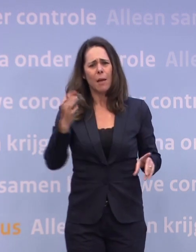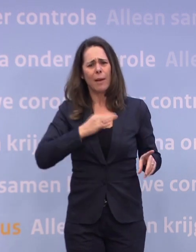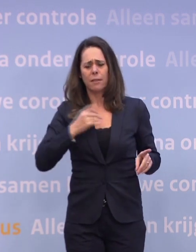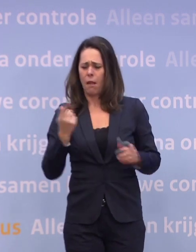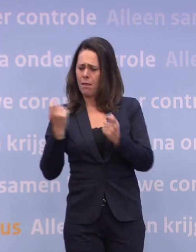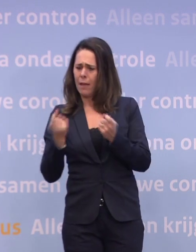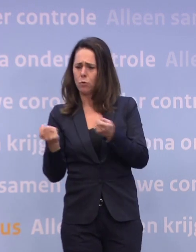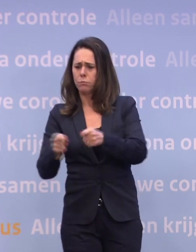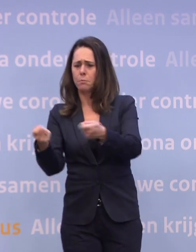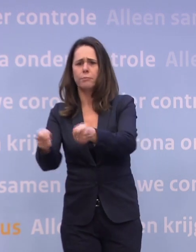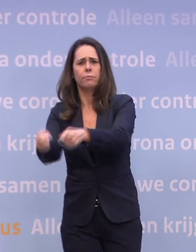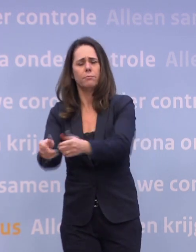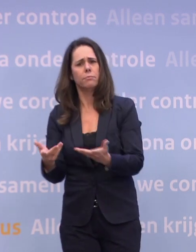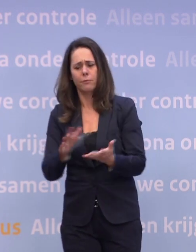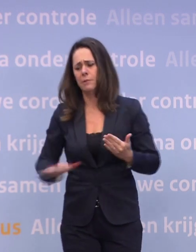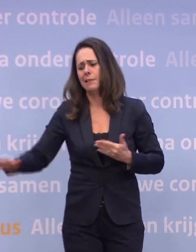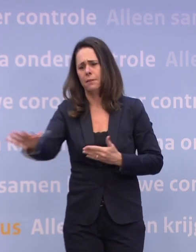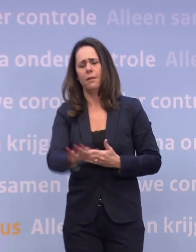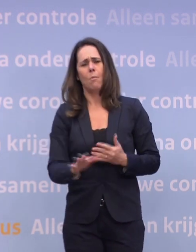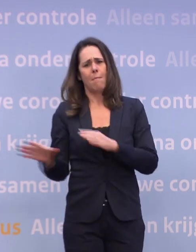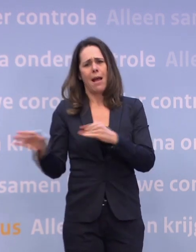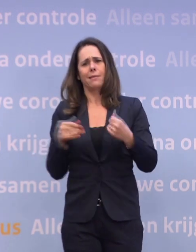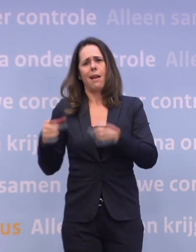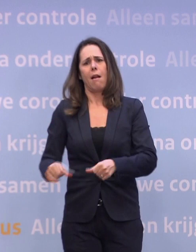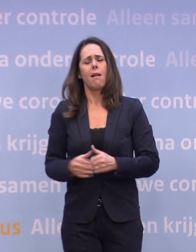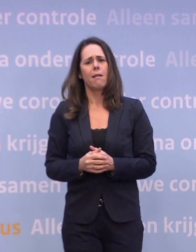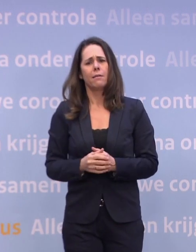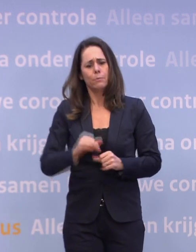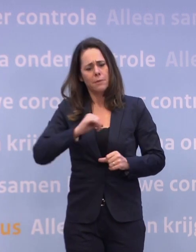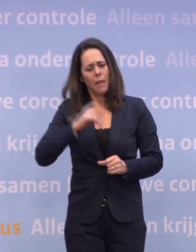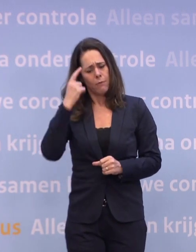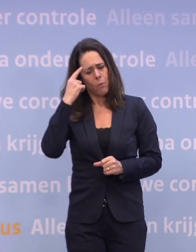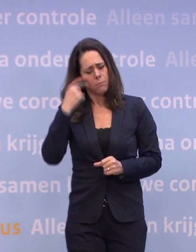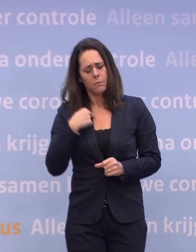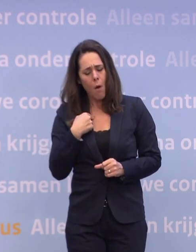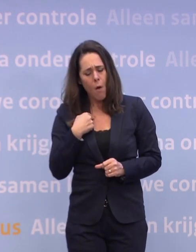...of allerlei ruige maatregelen. Als we onszelf in acht nemen, kan er eigenlijk een hele hoop.